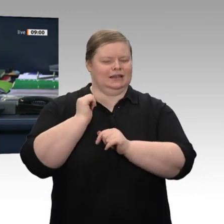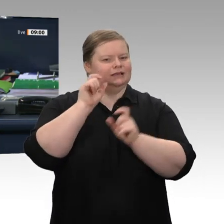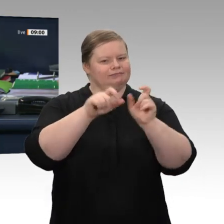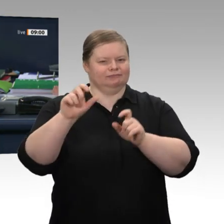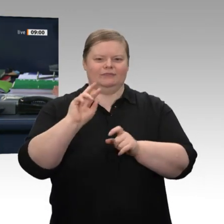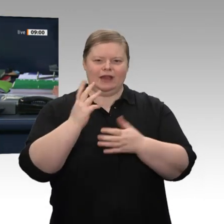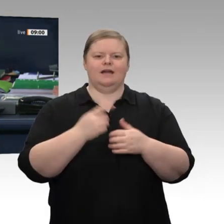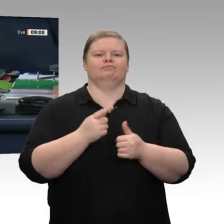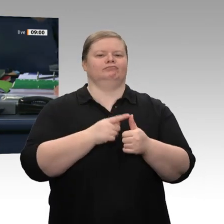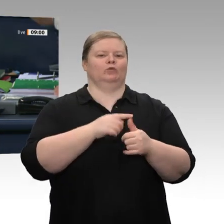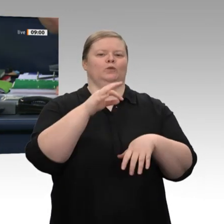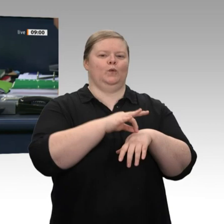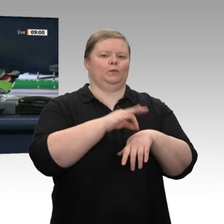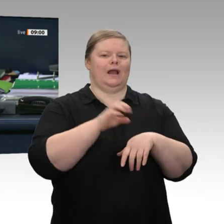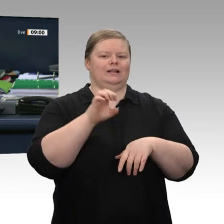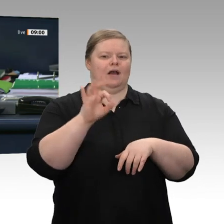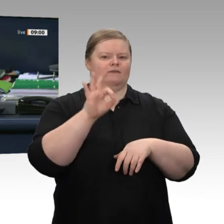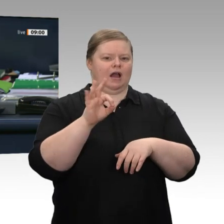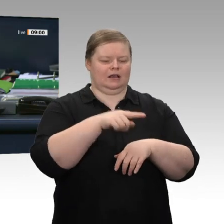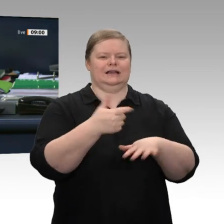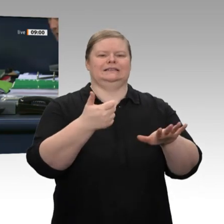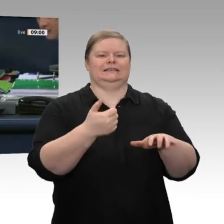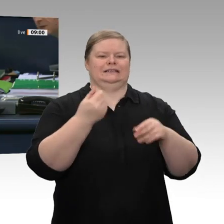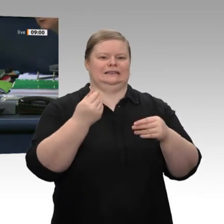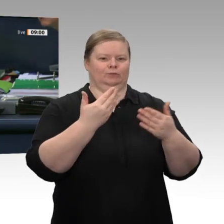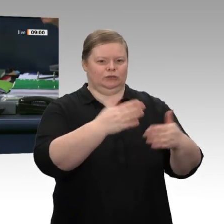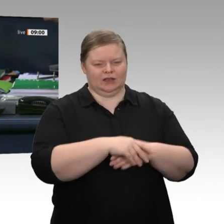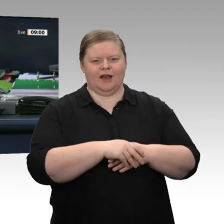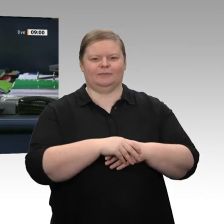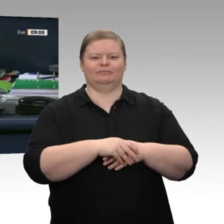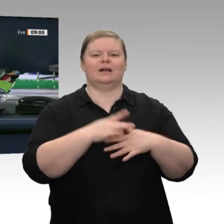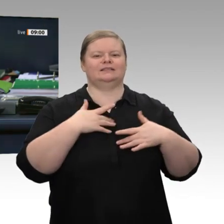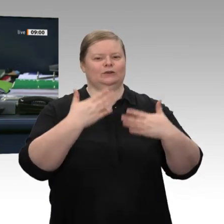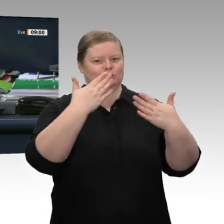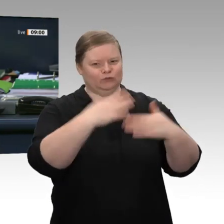nachträglich dem Kollegen Dr. Edgar Franke zu seinem 60. Geburtstag. Alle guten Wünsche